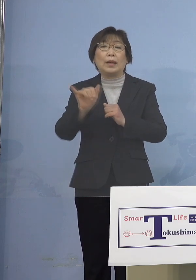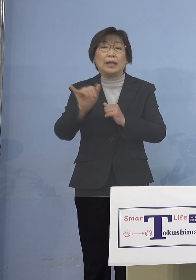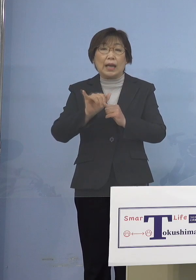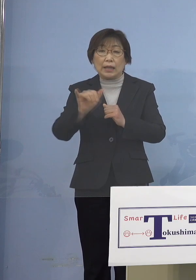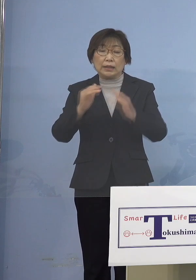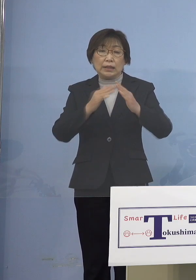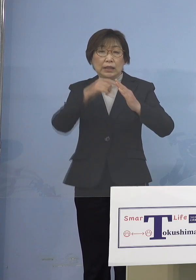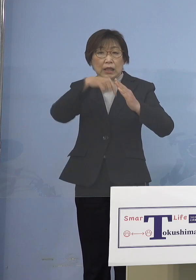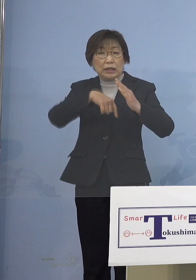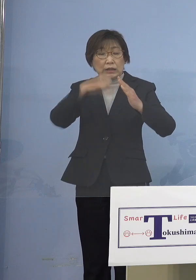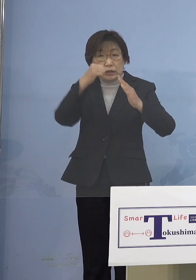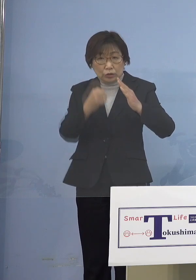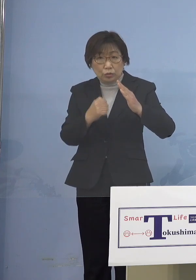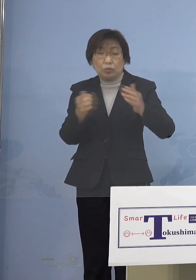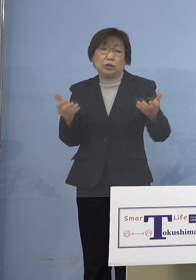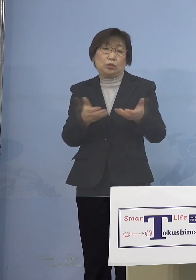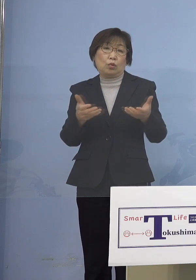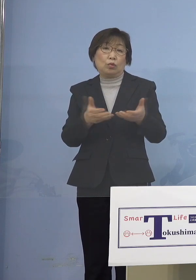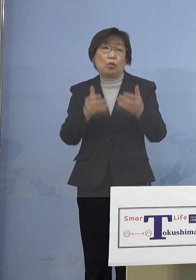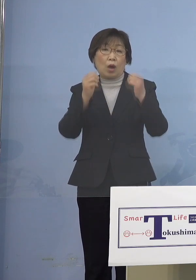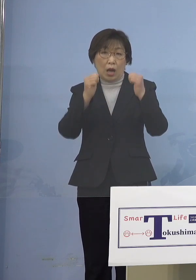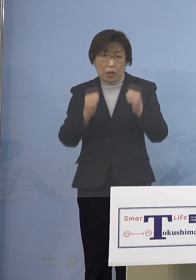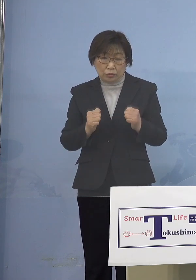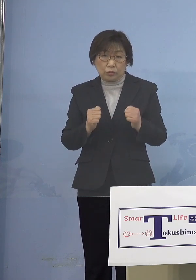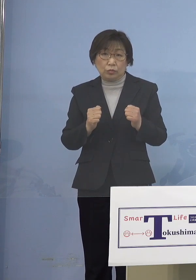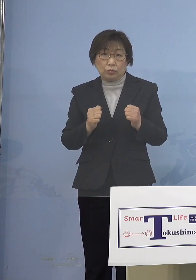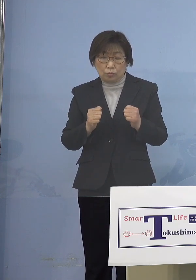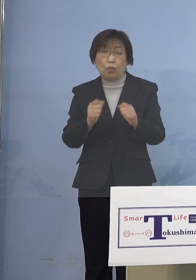こうしたことが非常に 多くなっておりますので